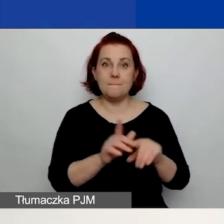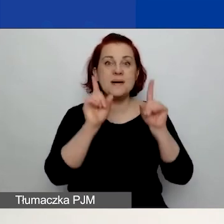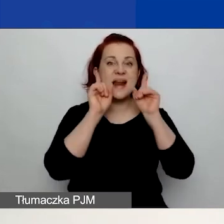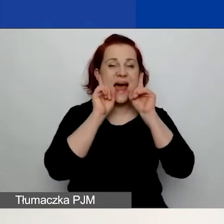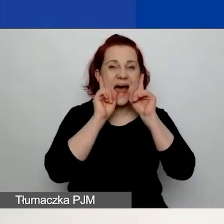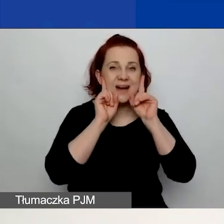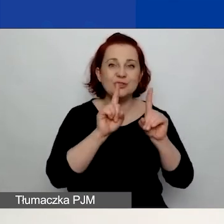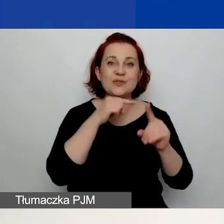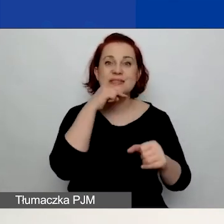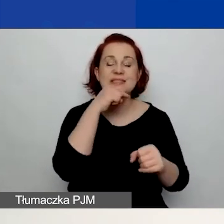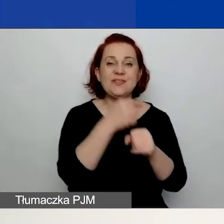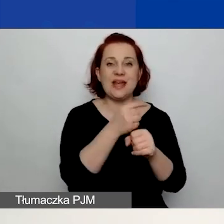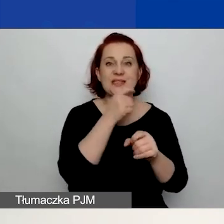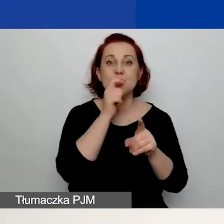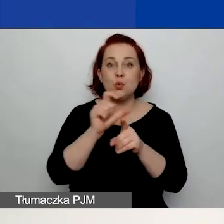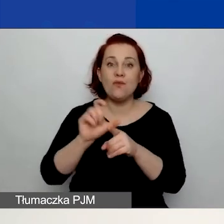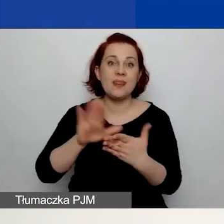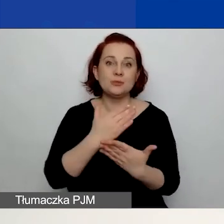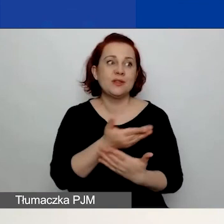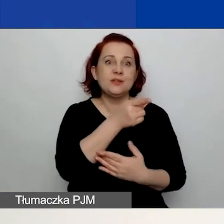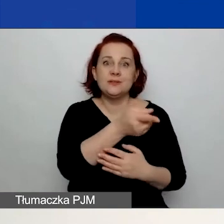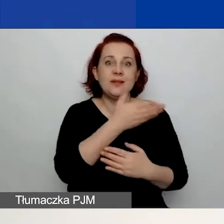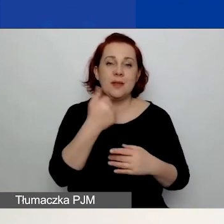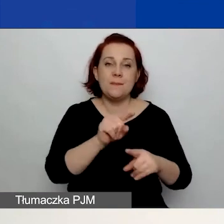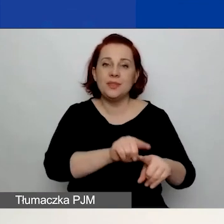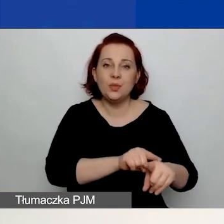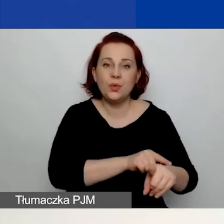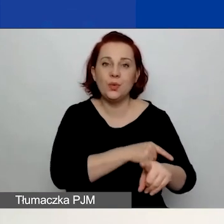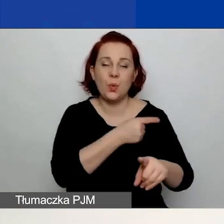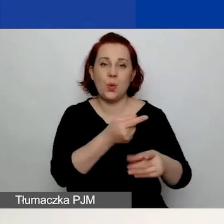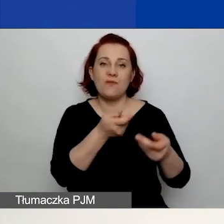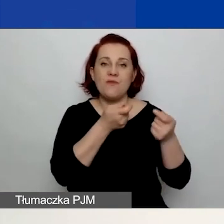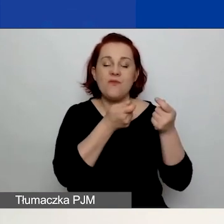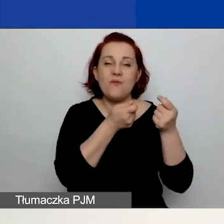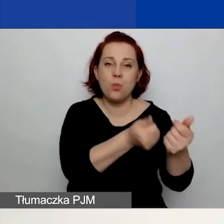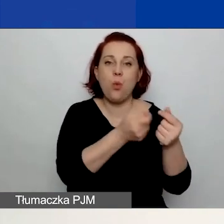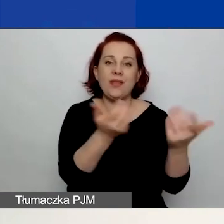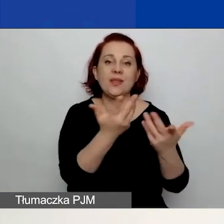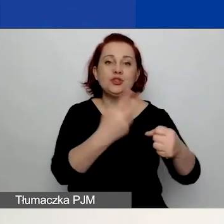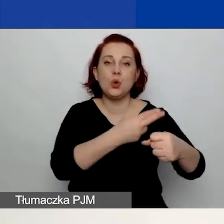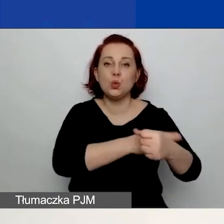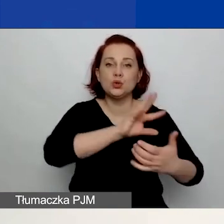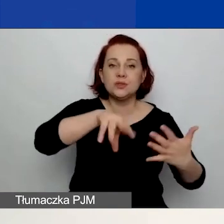Np. że nie zalegacie z wpłatami do urzędu skarbowego czy do ZUS-u.